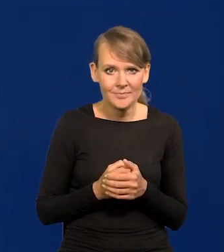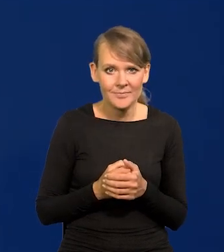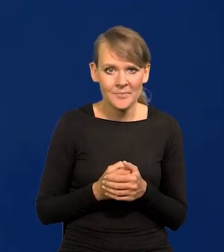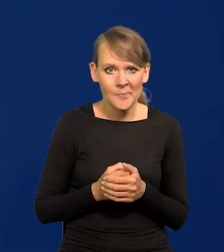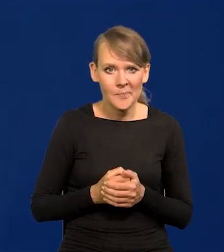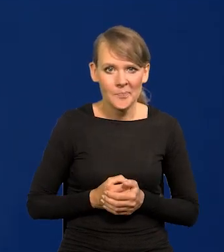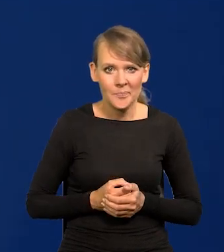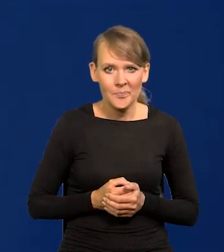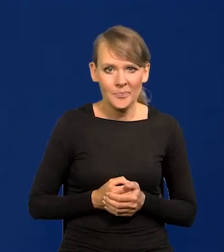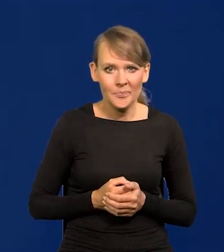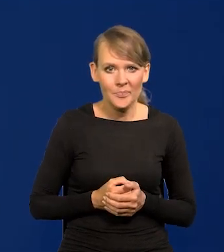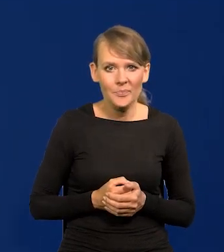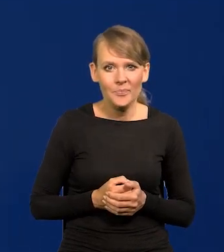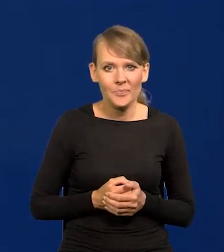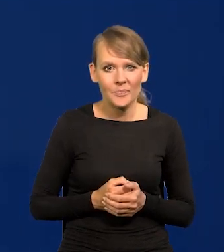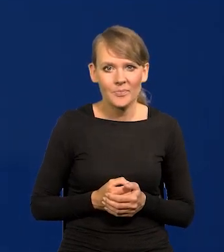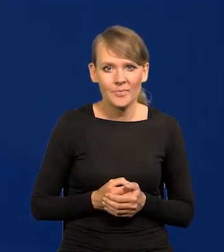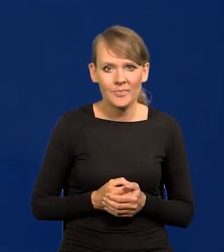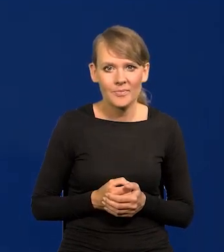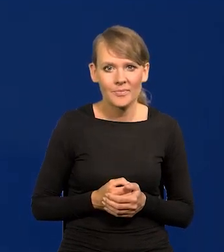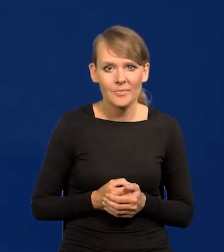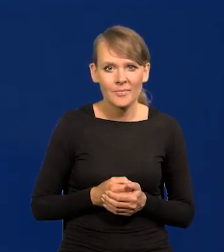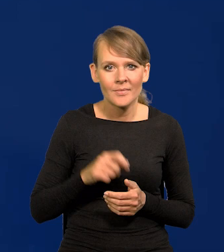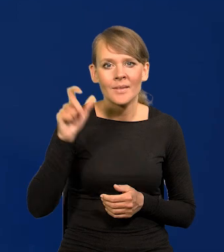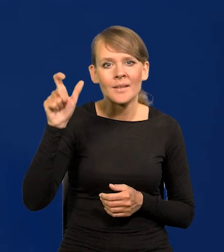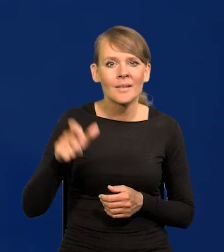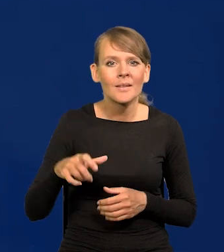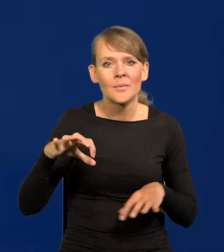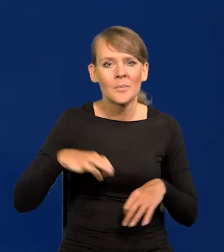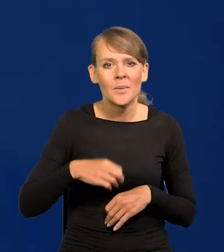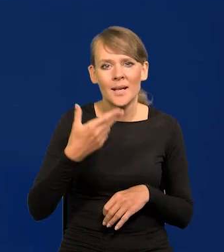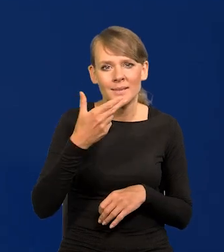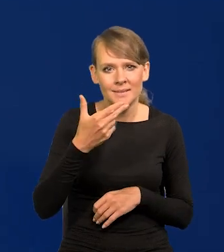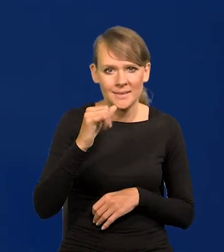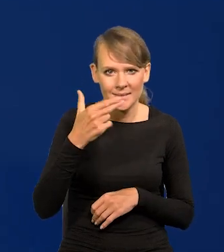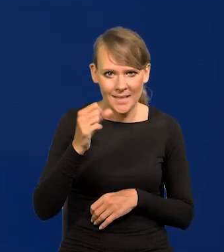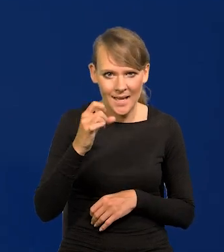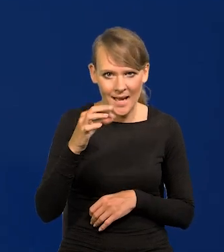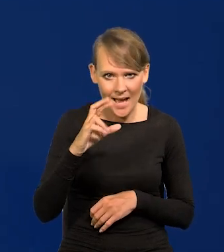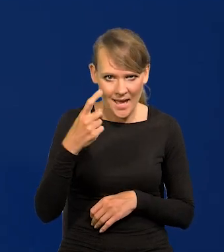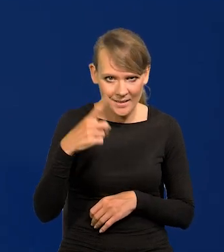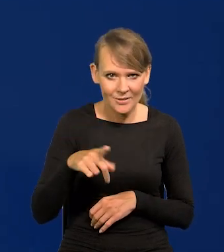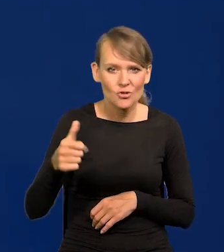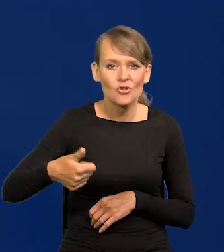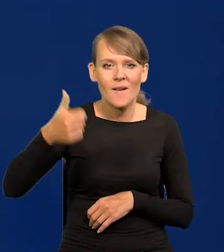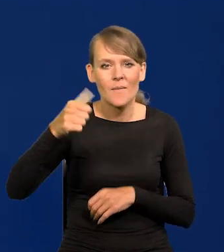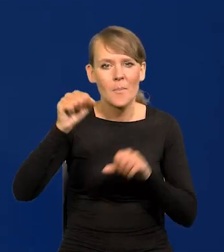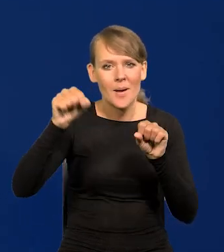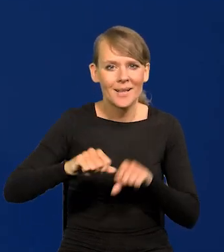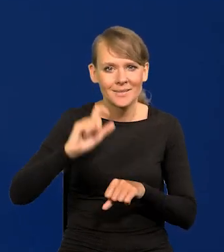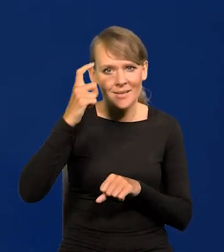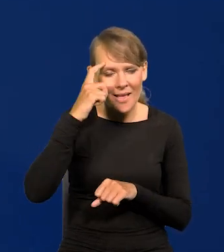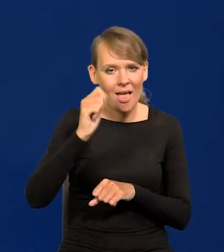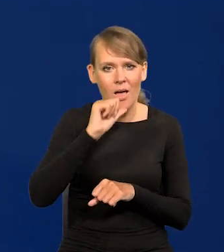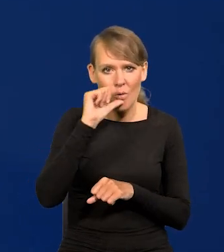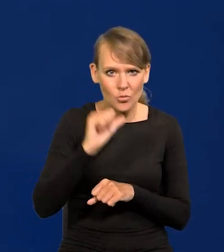szczególnie tak spektakularnie przez Panią Christine Lagarde, szefową Banku Centralnego Europejskiego,